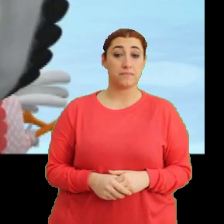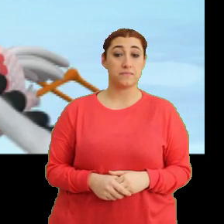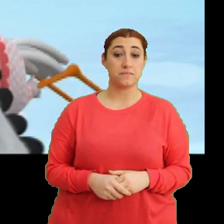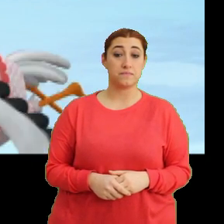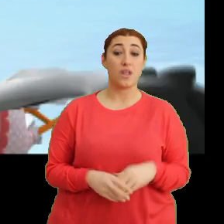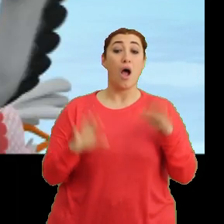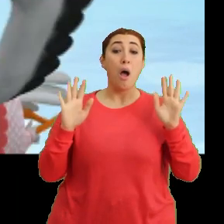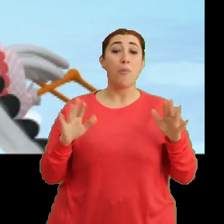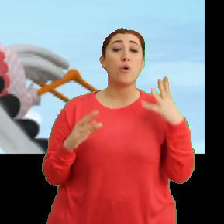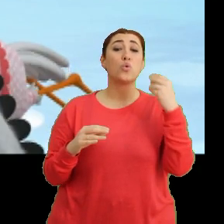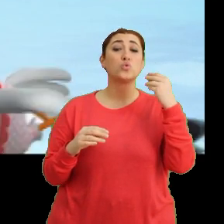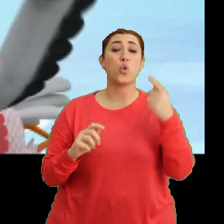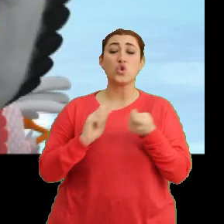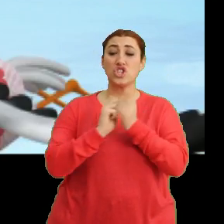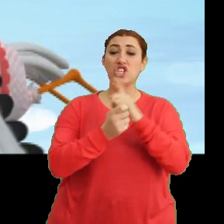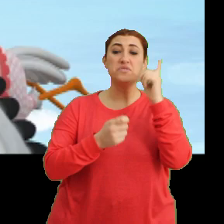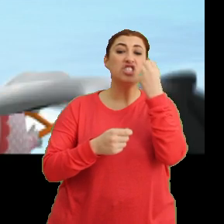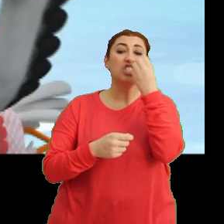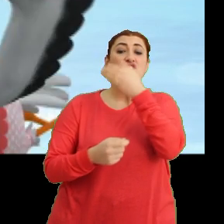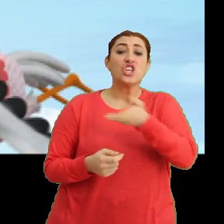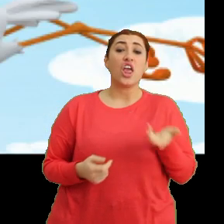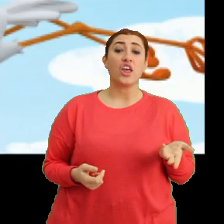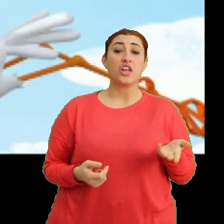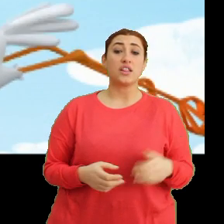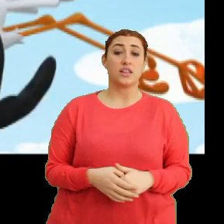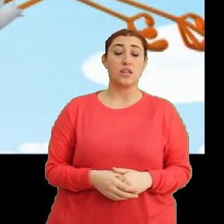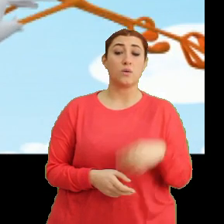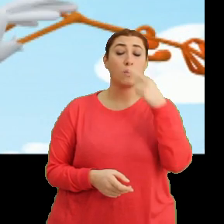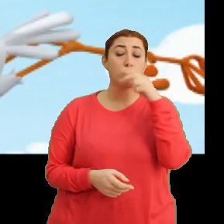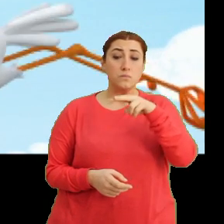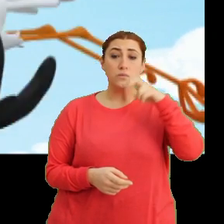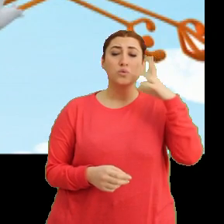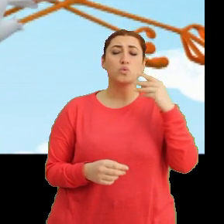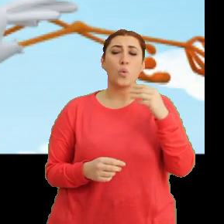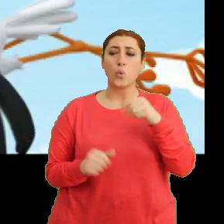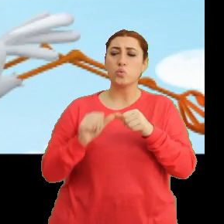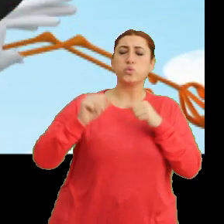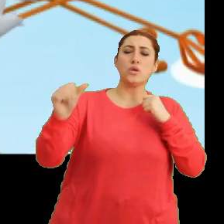Ama çok değişik bir çiçekti. (Ciciki) Kokusu ta buradan duyuluyor.